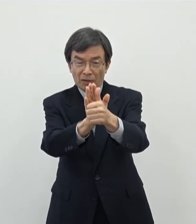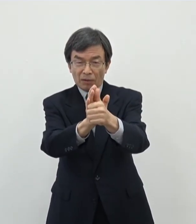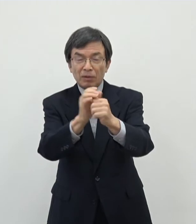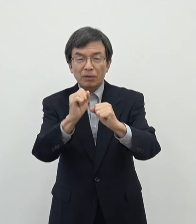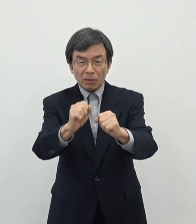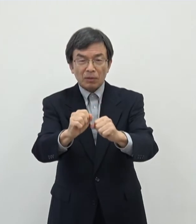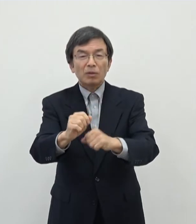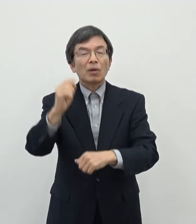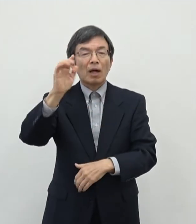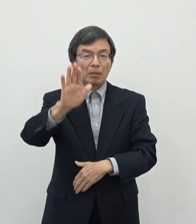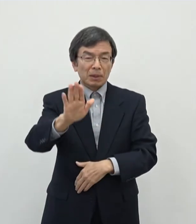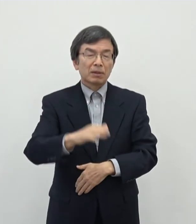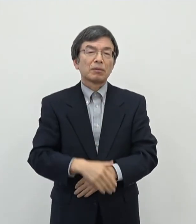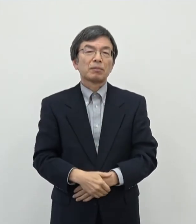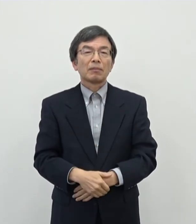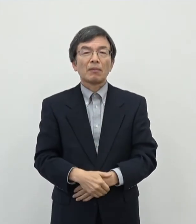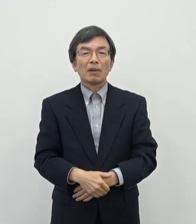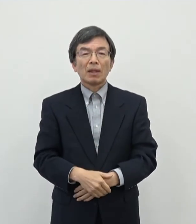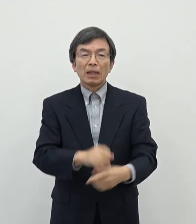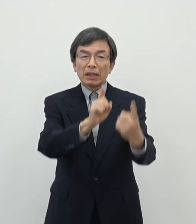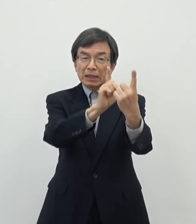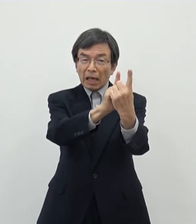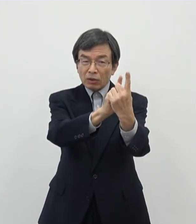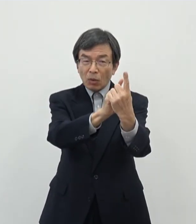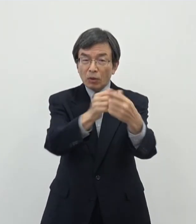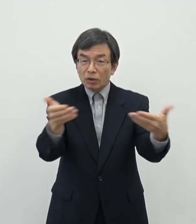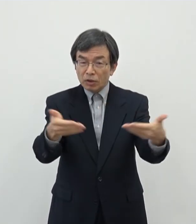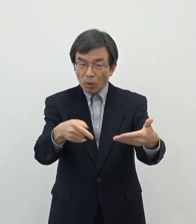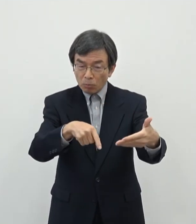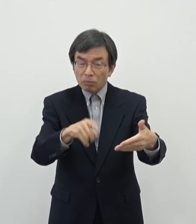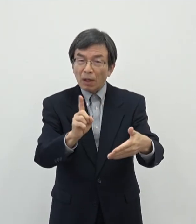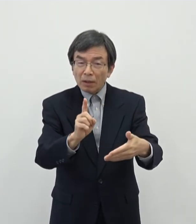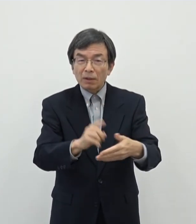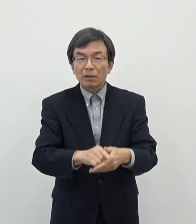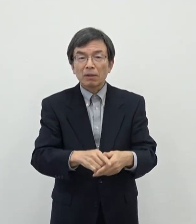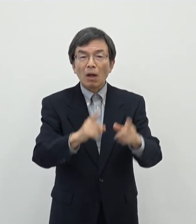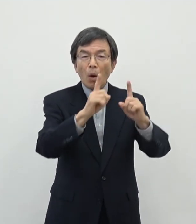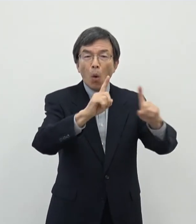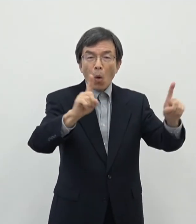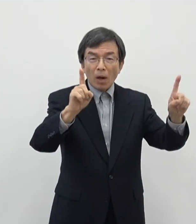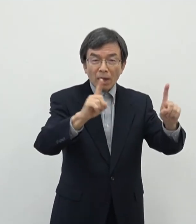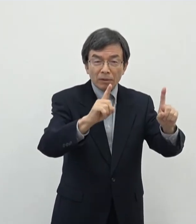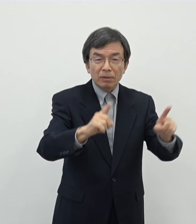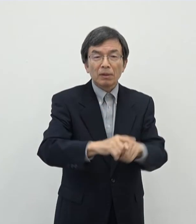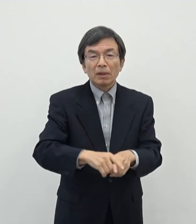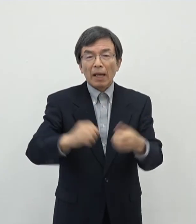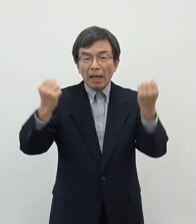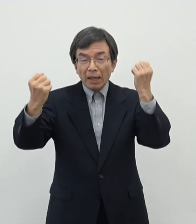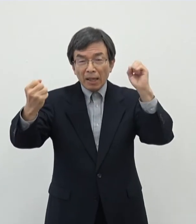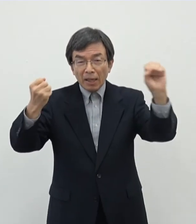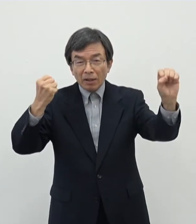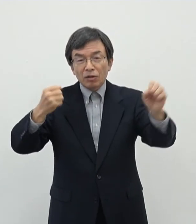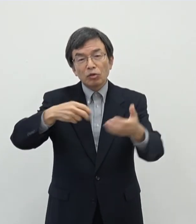ございます対象になる事業としてはですね 音楽 演劇 舞踊・舞踏